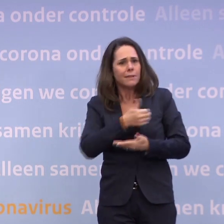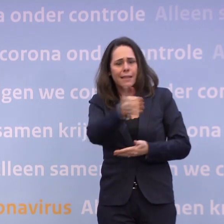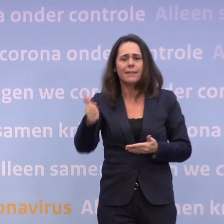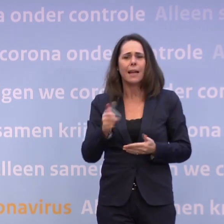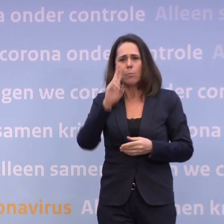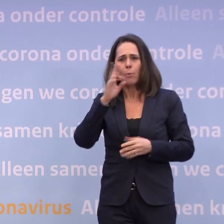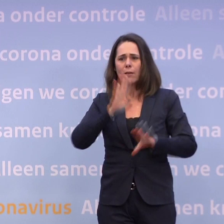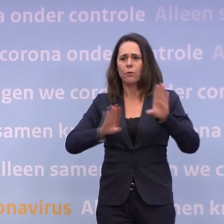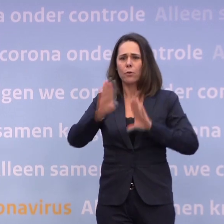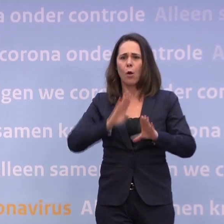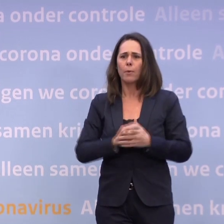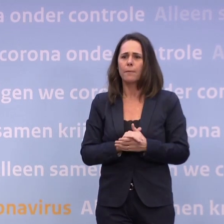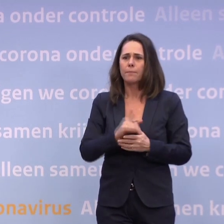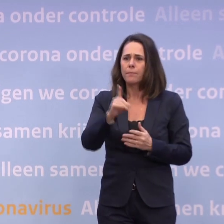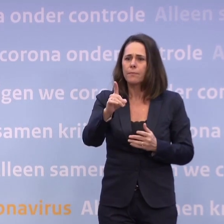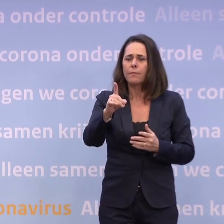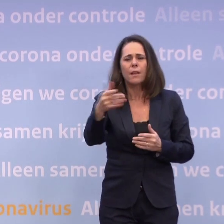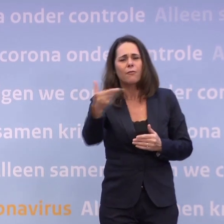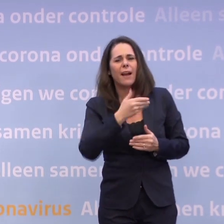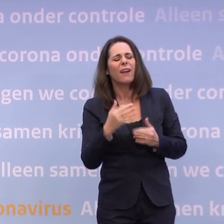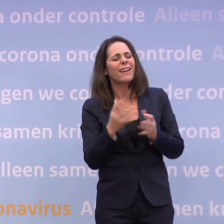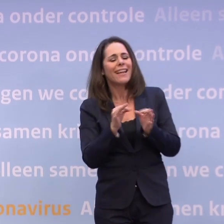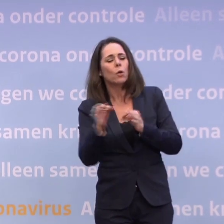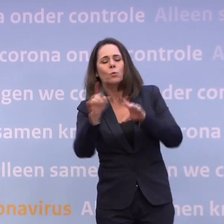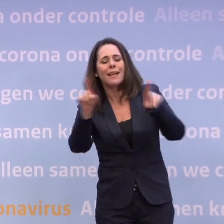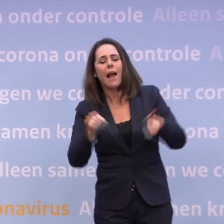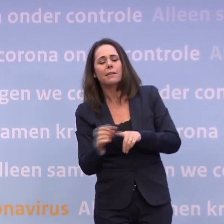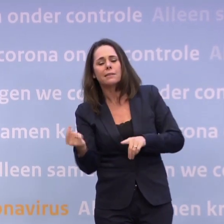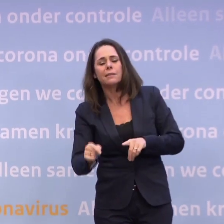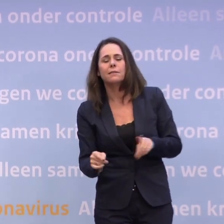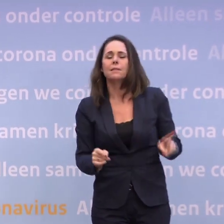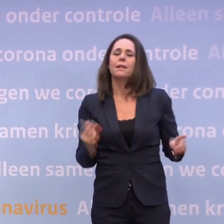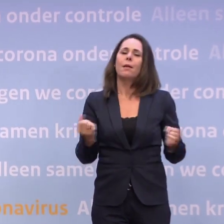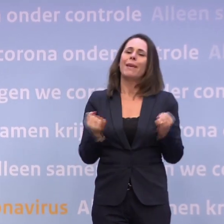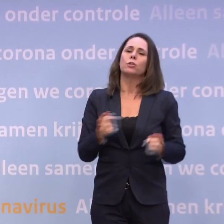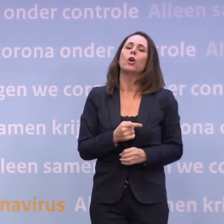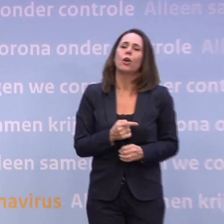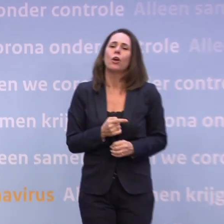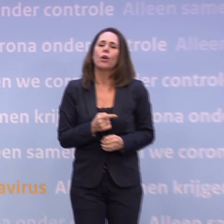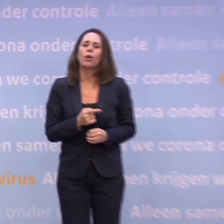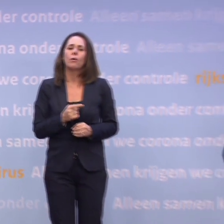Wanneer komt die routekaart? Daar zijn we mee bezig... ...maar we gaan natuurlijk pas weer terug naar regionale maatregelen...